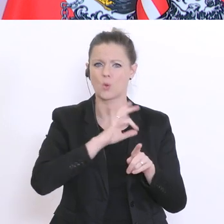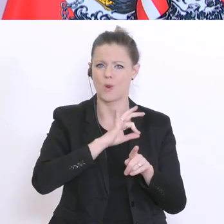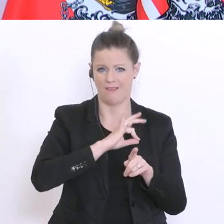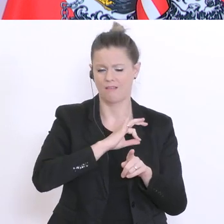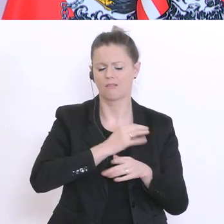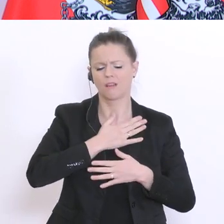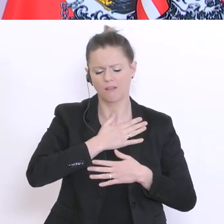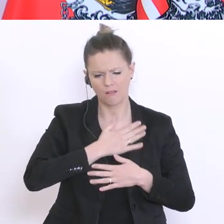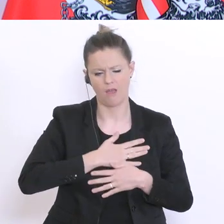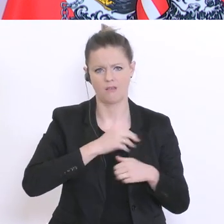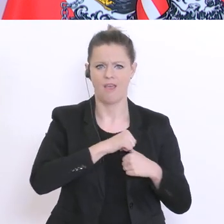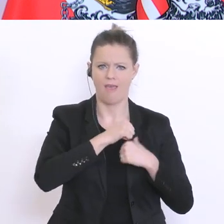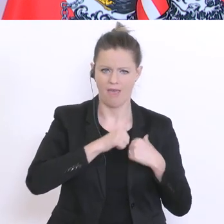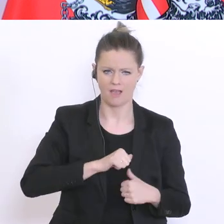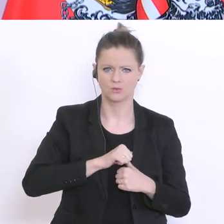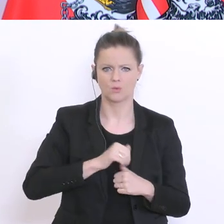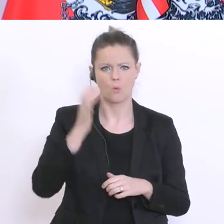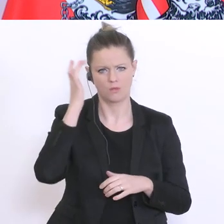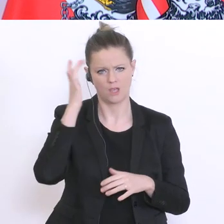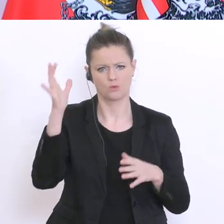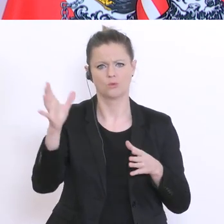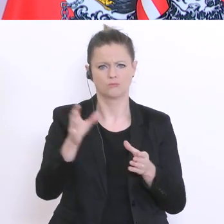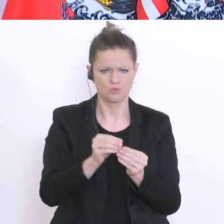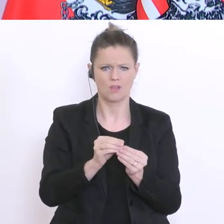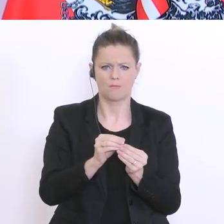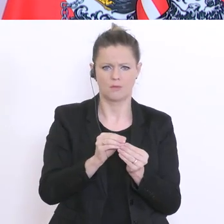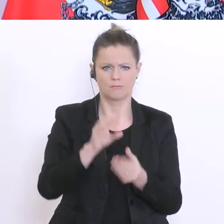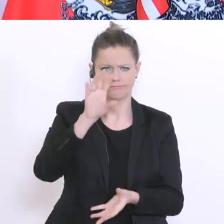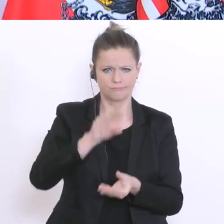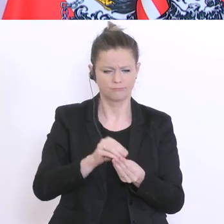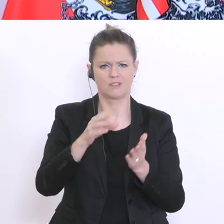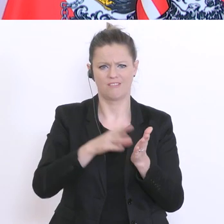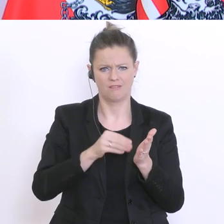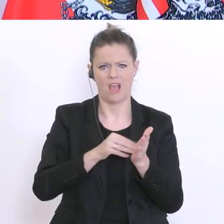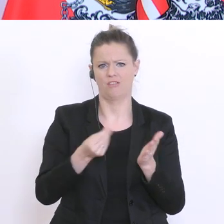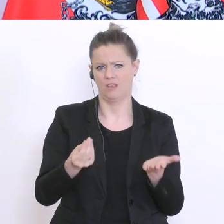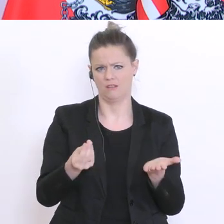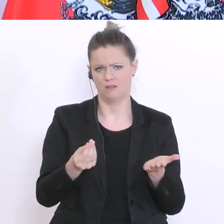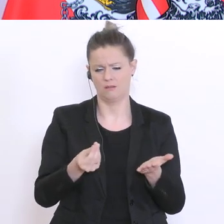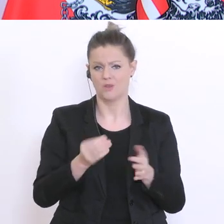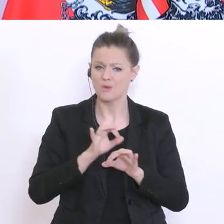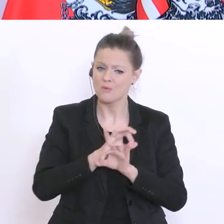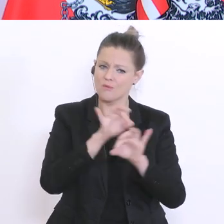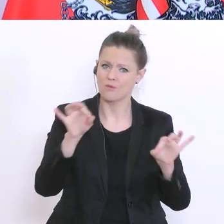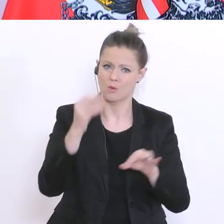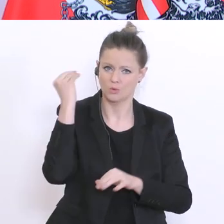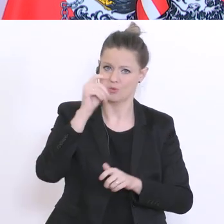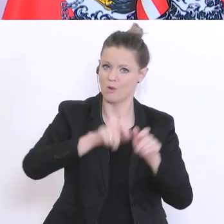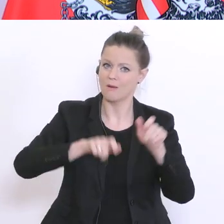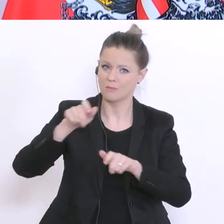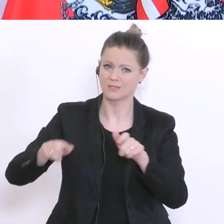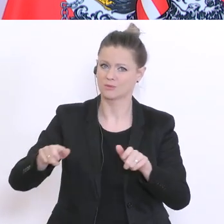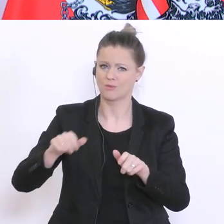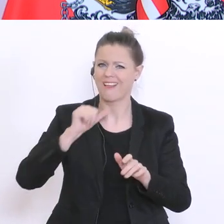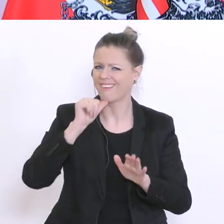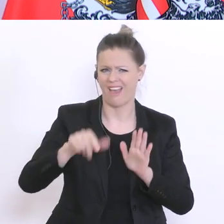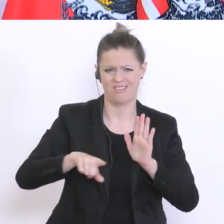Hirn anwenden. Dabei bin ich mir ganz sicher, dass es auch den Schülern kein Nachteil in der